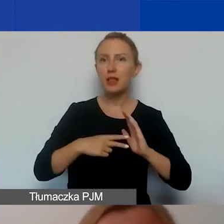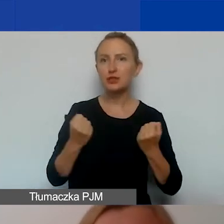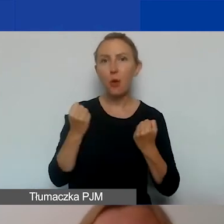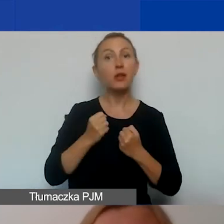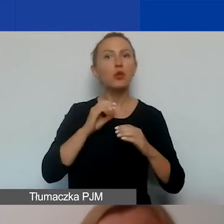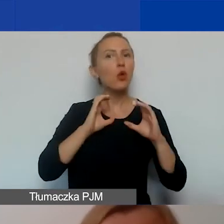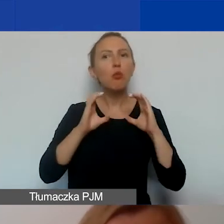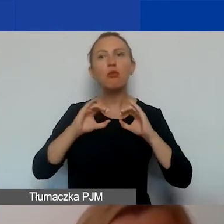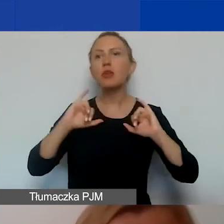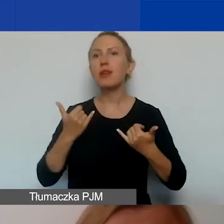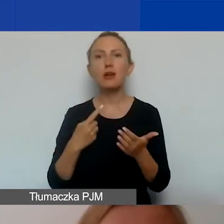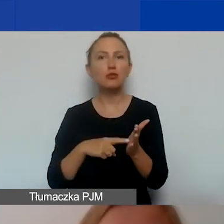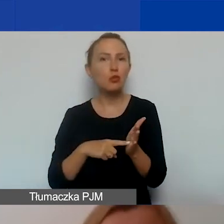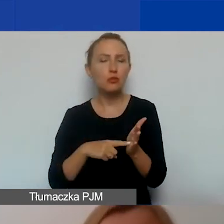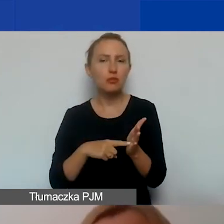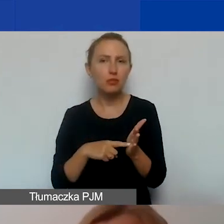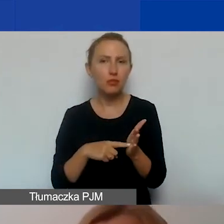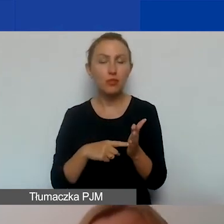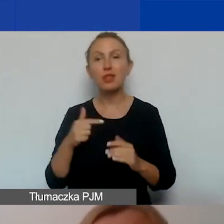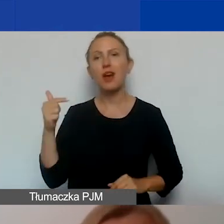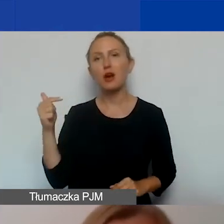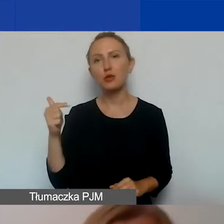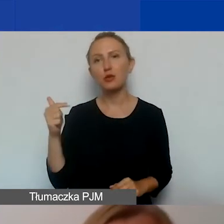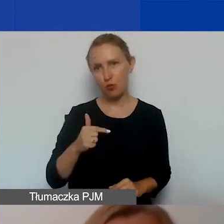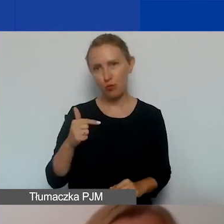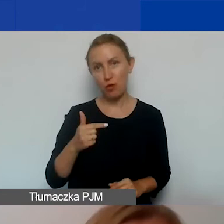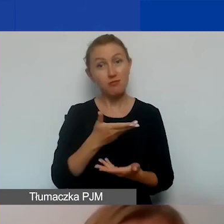Jakie są w związku z nim zobowiązania was jako grantobiorców.